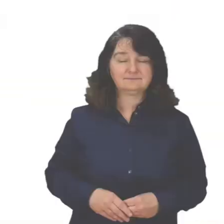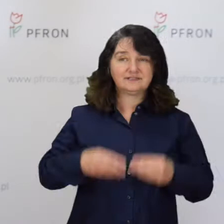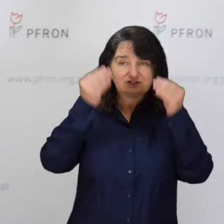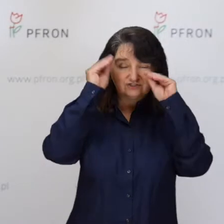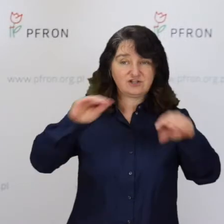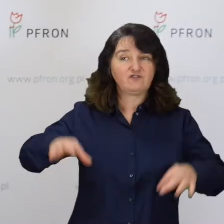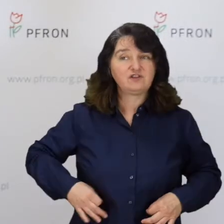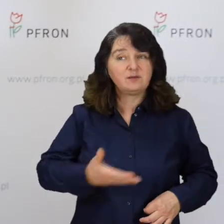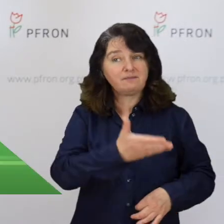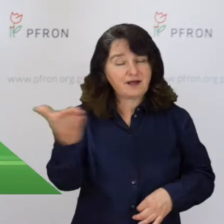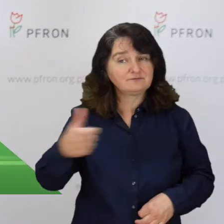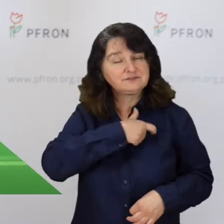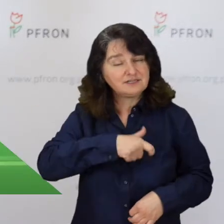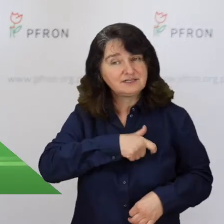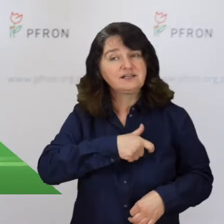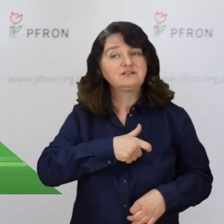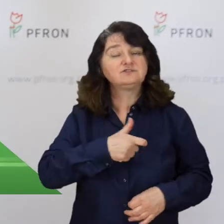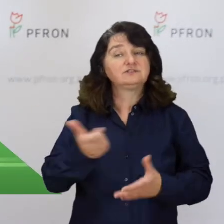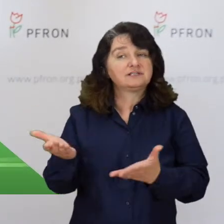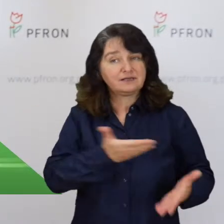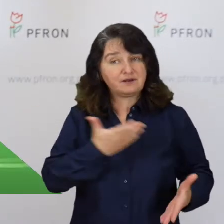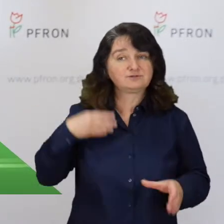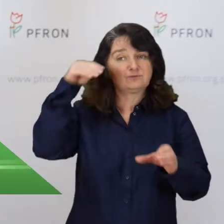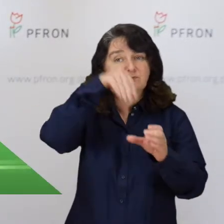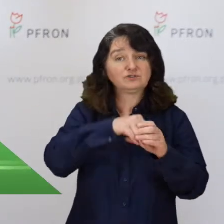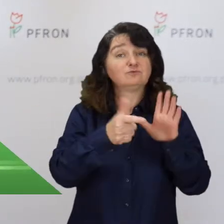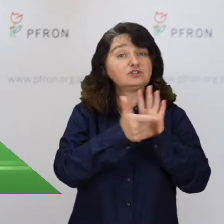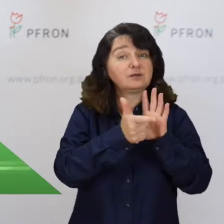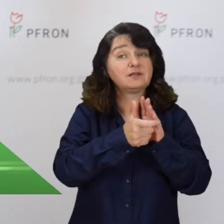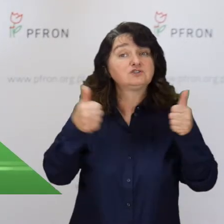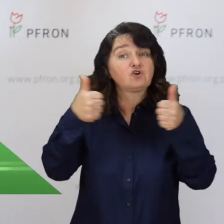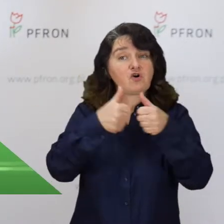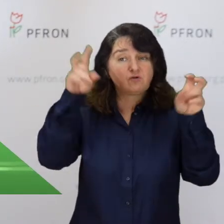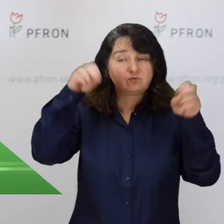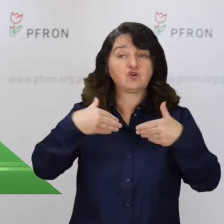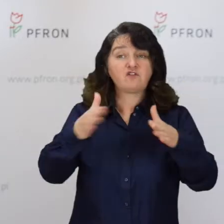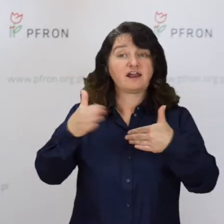Szanowni Państwo, serdecznie zapraszam do udziału w XVII już konkursie „Otwarte Drzwi”.